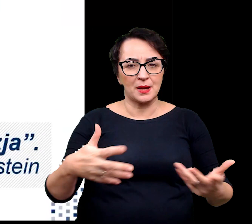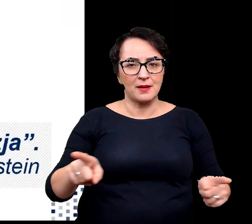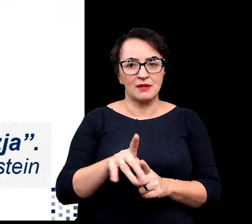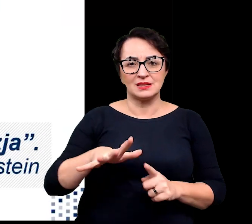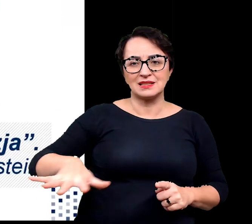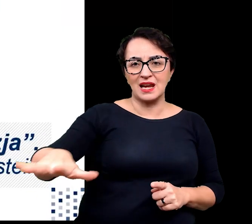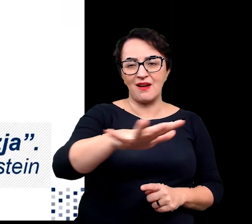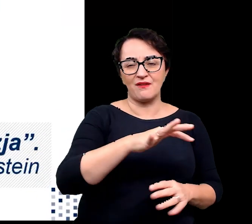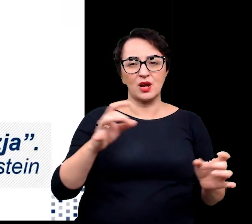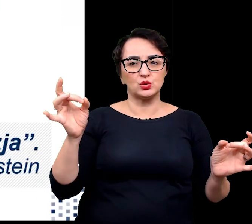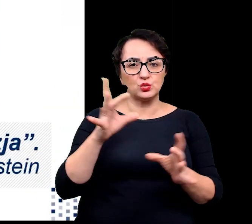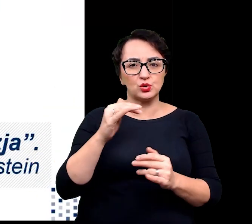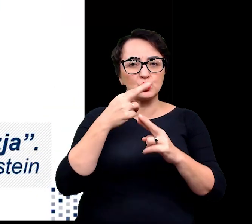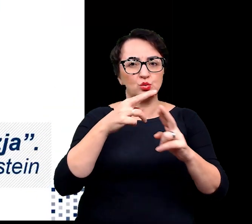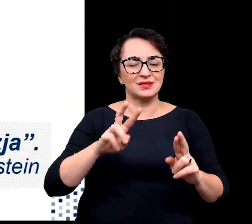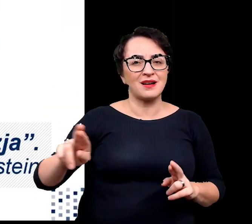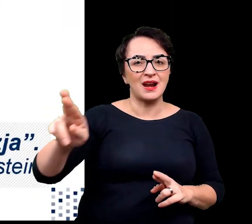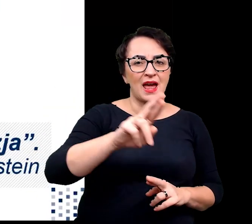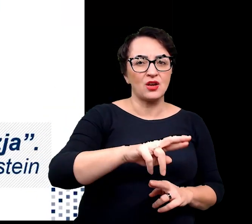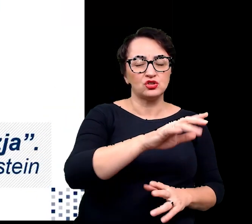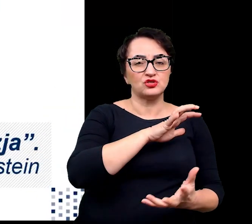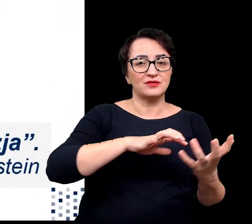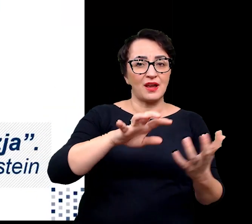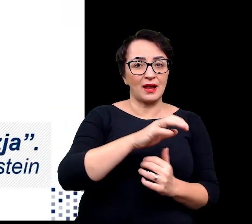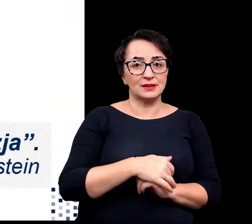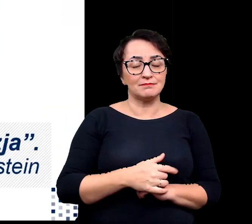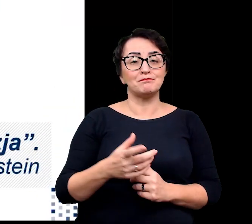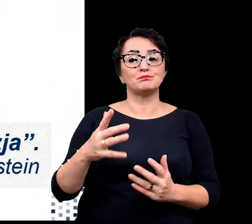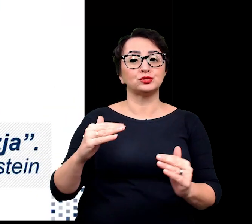Potencjalne wykorzystanie przystosowań tych roślin umożliwiłoby